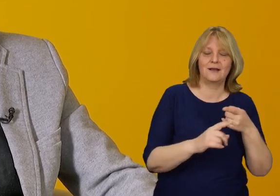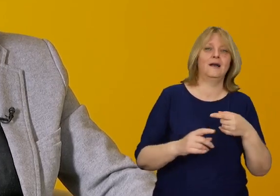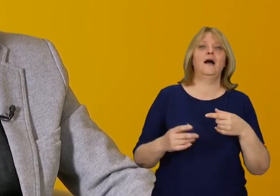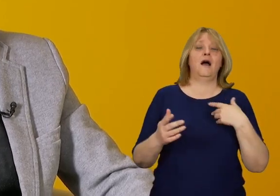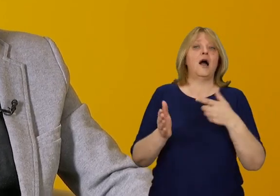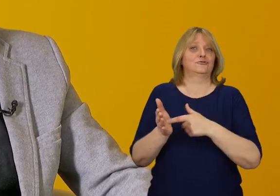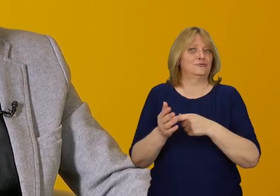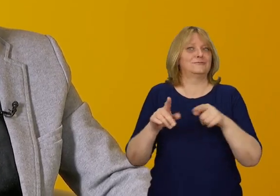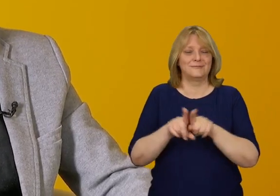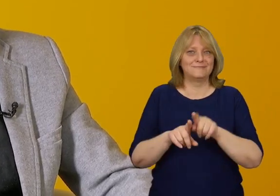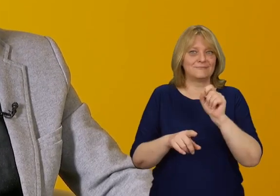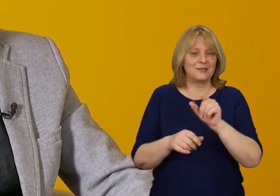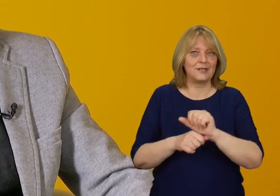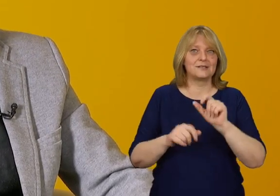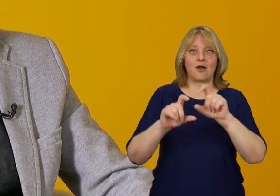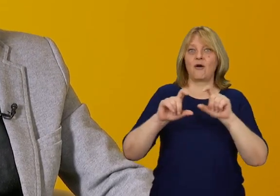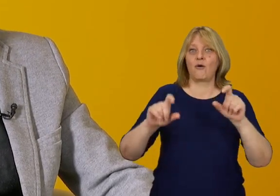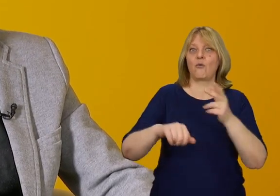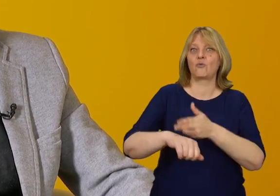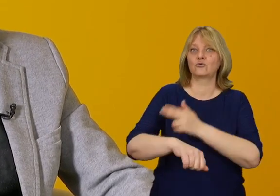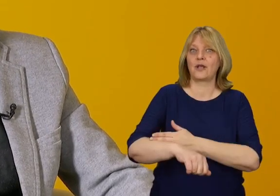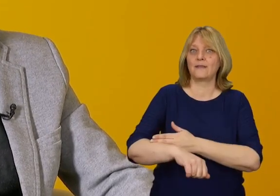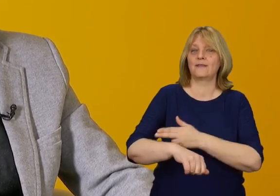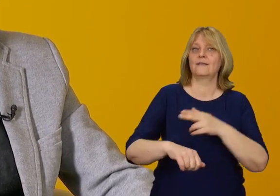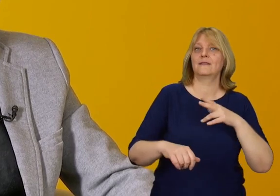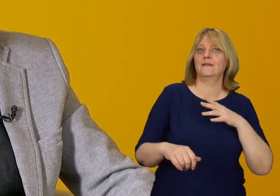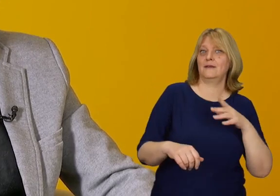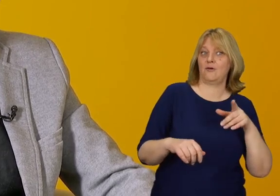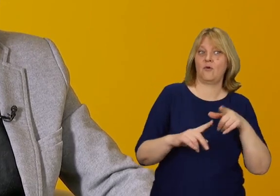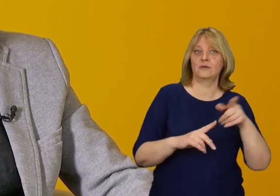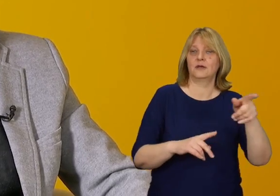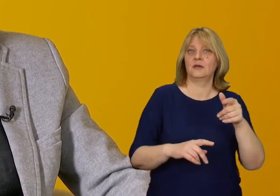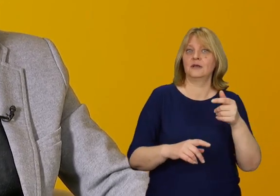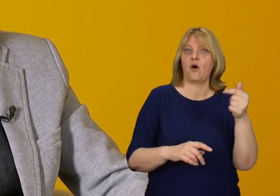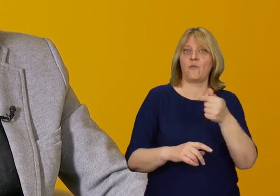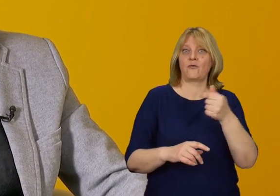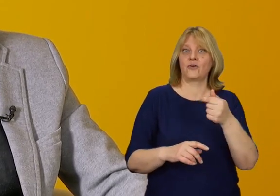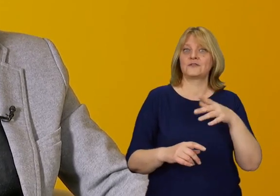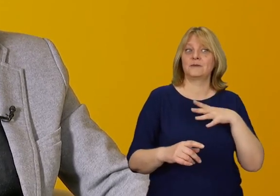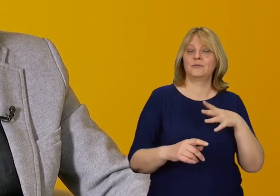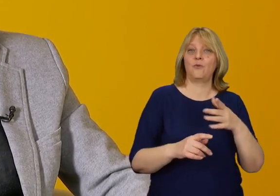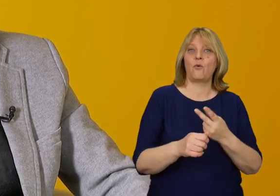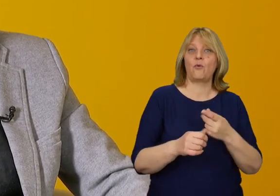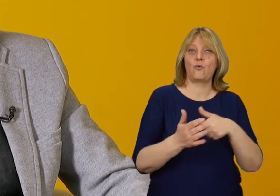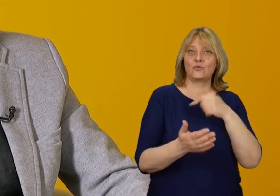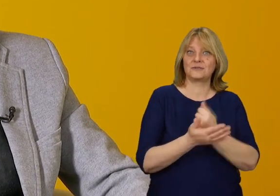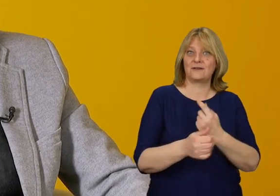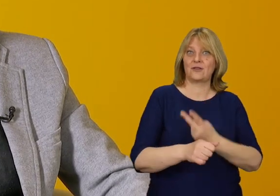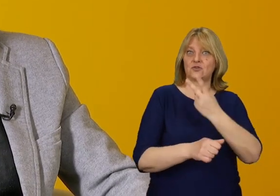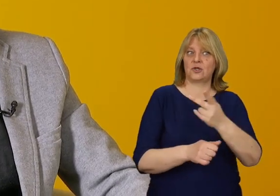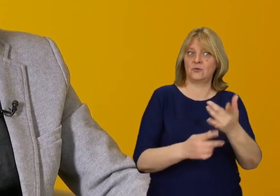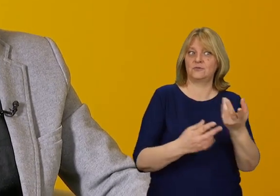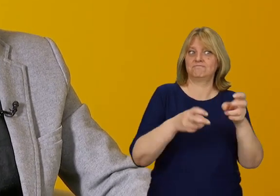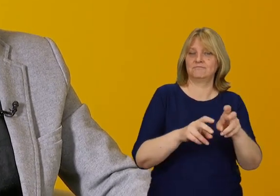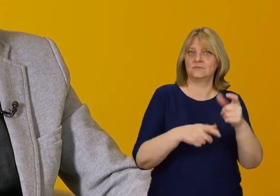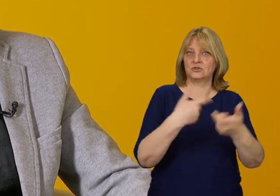Mamy instytucje publiczne, które jako pierwsze zostały objęte ustawą o zapewnieniu dostępności; z budynkami,